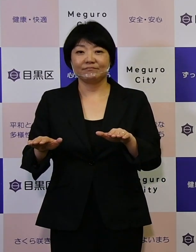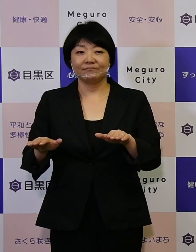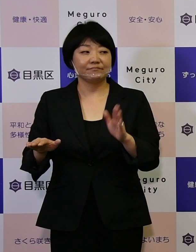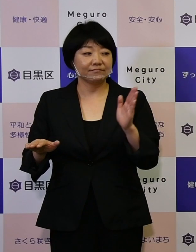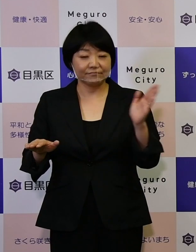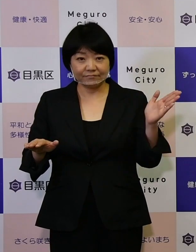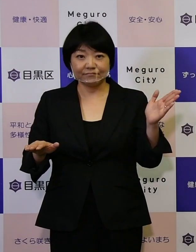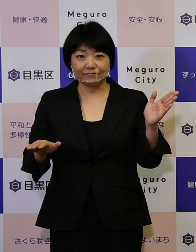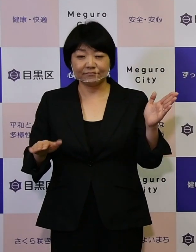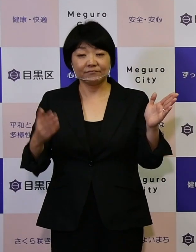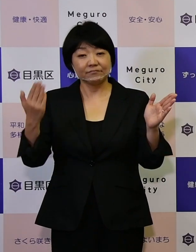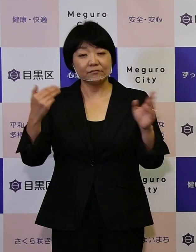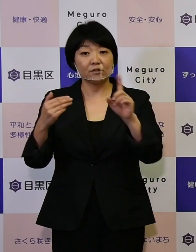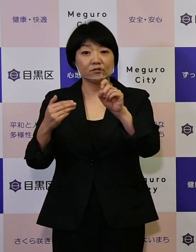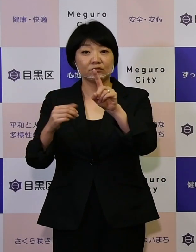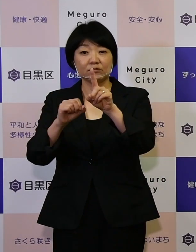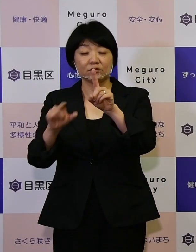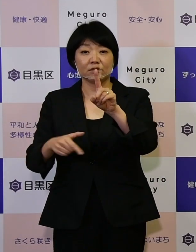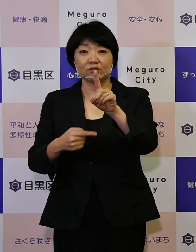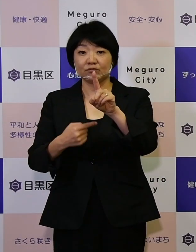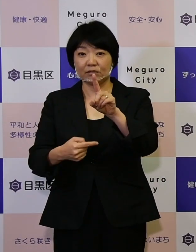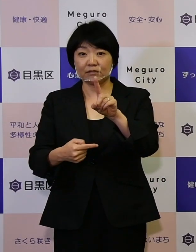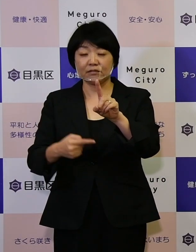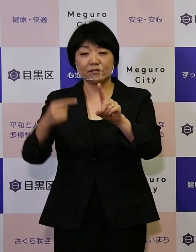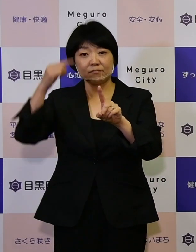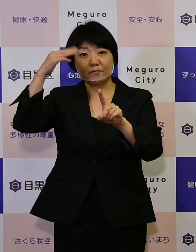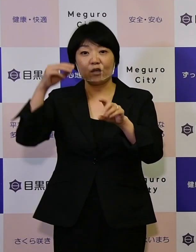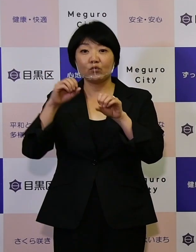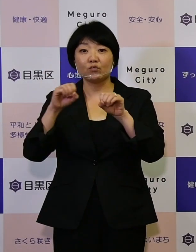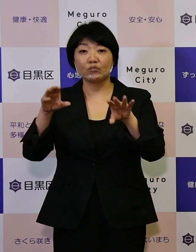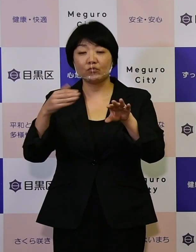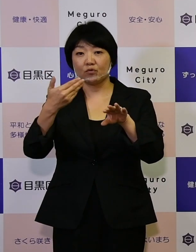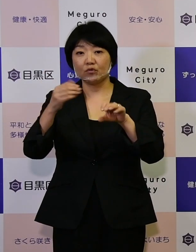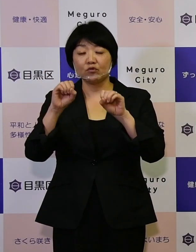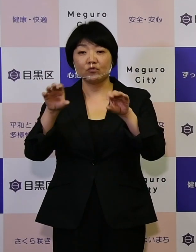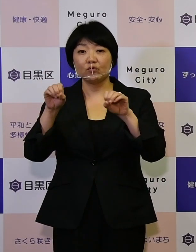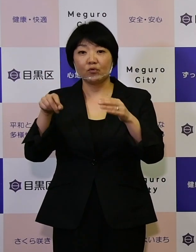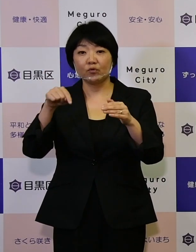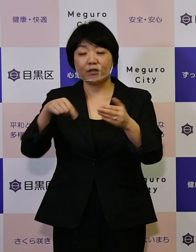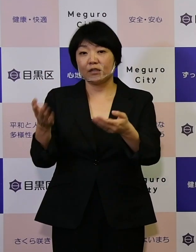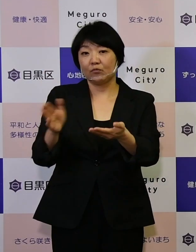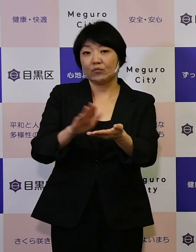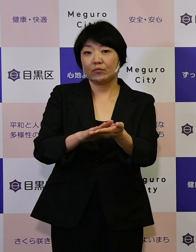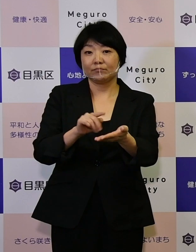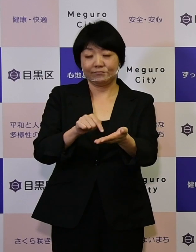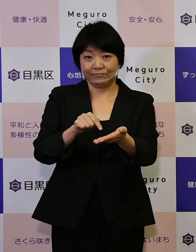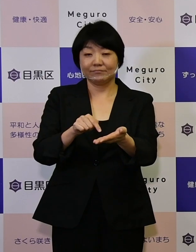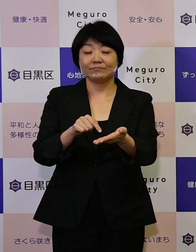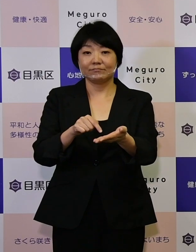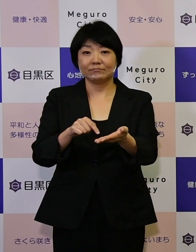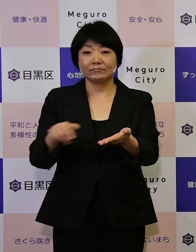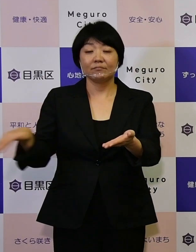11月1日めぐろ区報の中でも取り 上げておりますけれども、みんなで